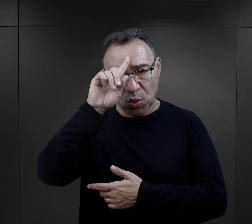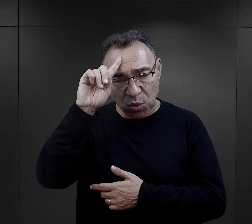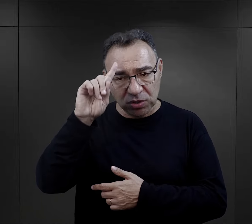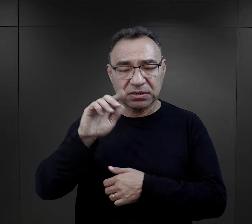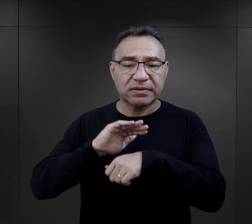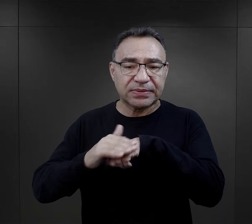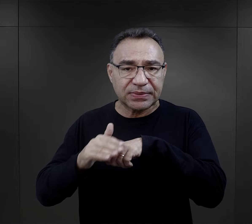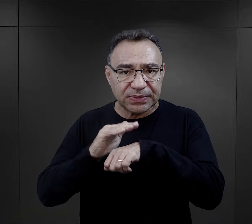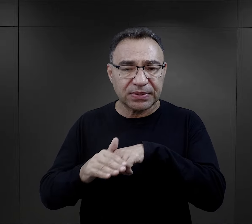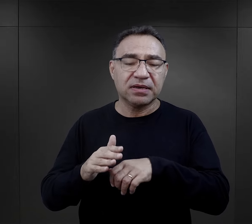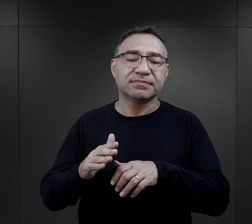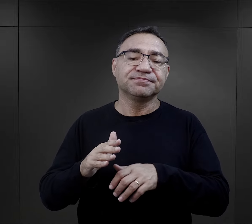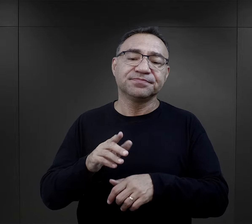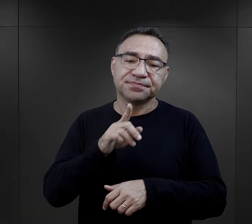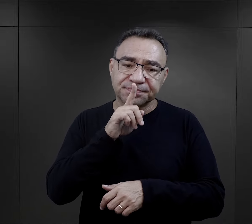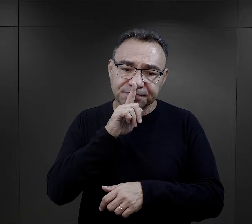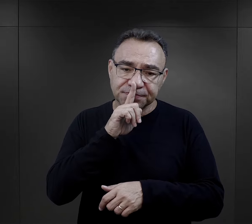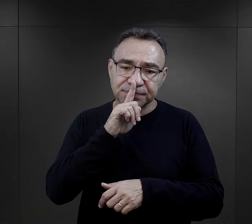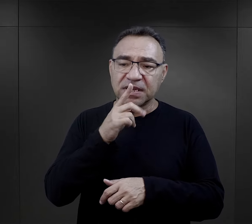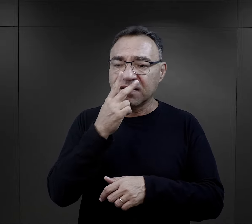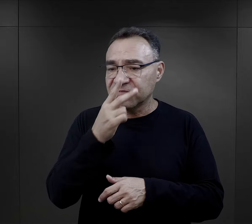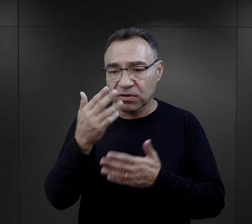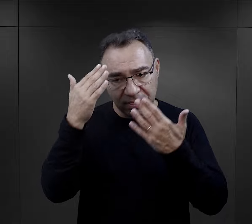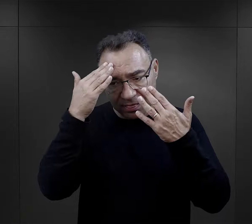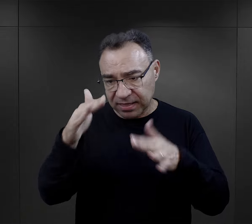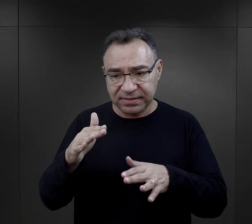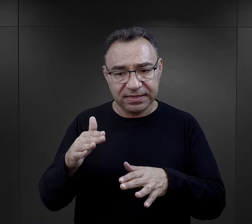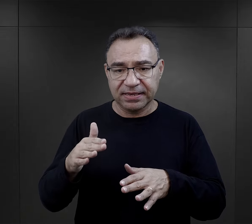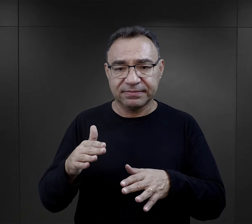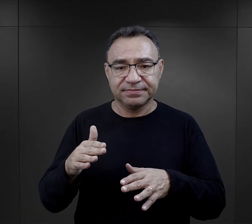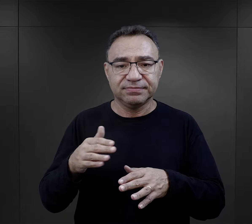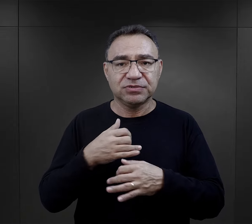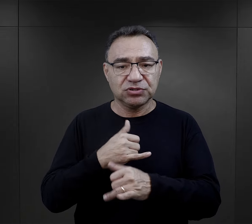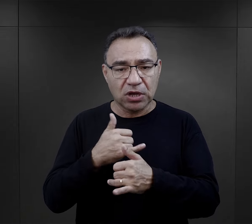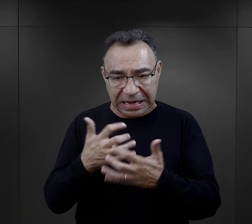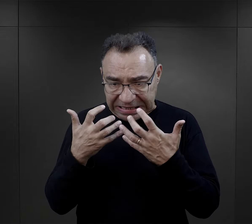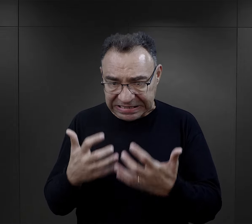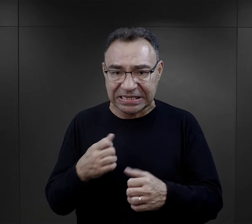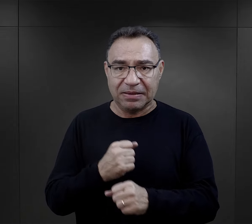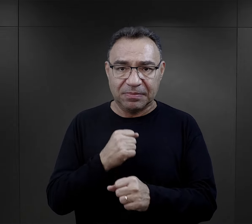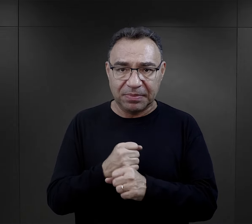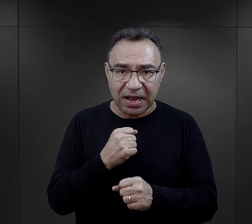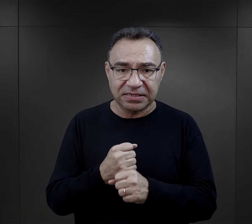ludzki, bardziej ludzki, bardziej pobłażliwy, widząc, że ten człowiek faktycznie nie ma pojęcia o stolarce,